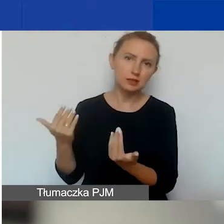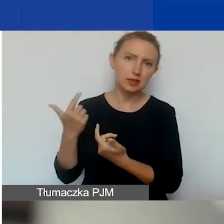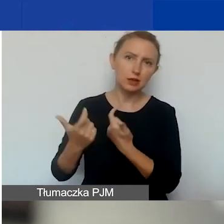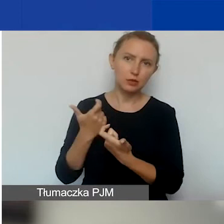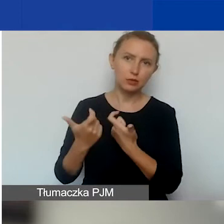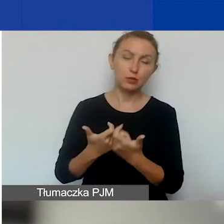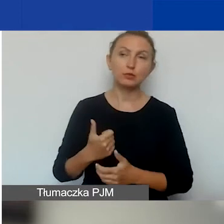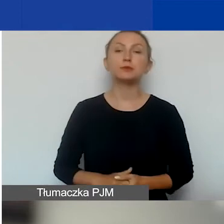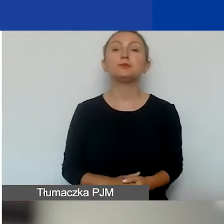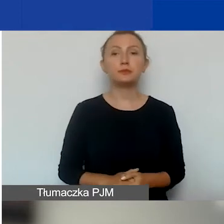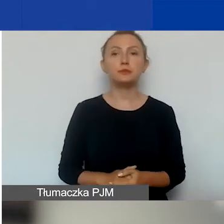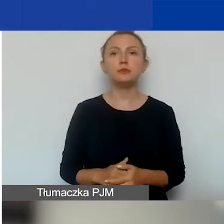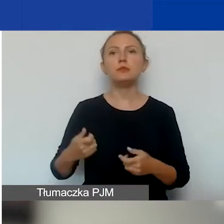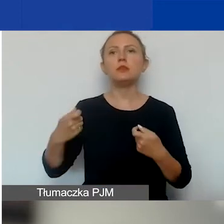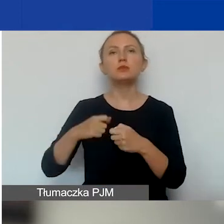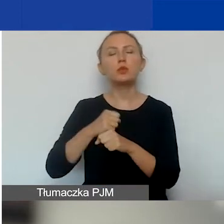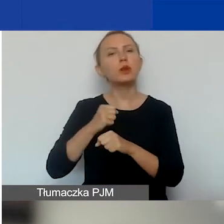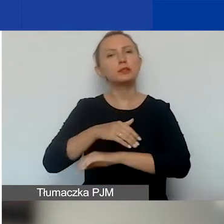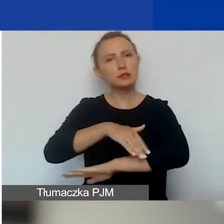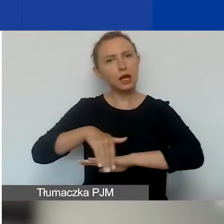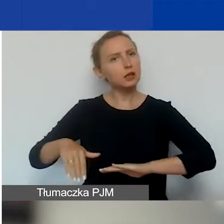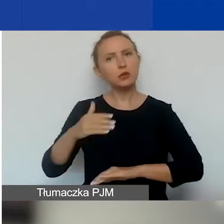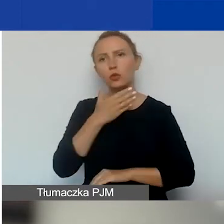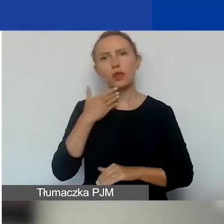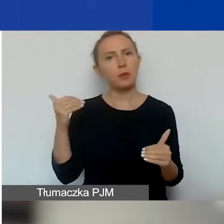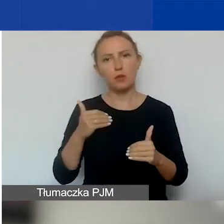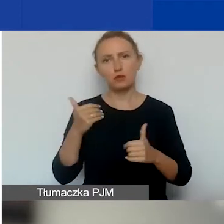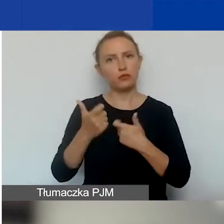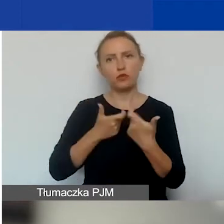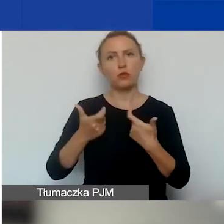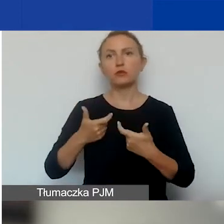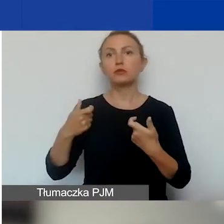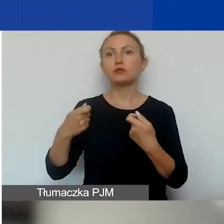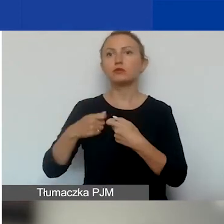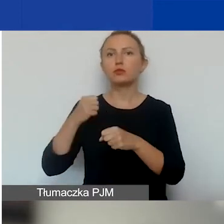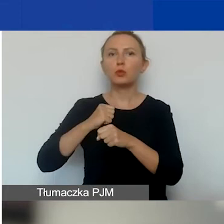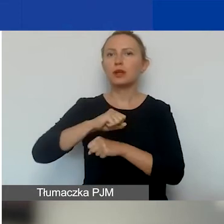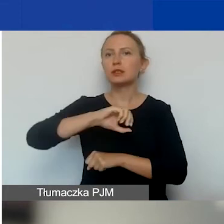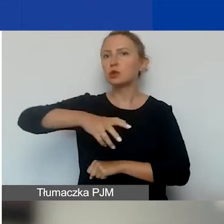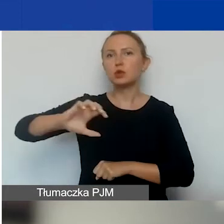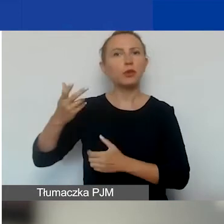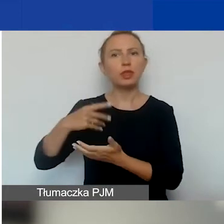Jeśli chodzi o partnerów zagranicznych, to tutaj nie jest możliwe nawiązywanie partnerstwa z grupami nieformalnymi.